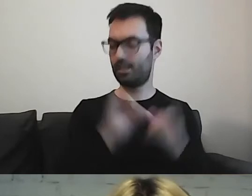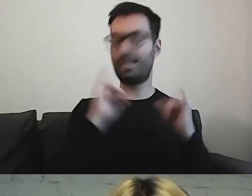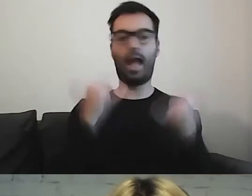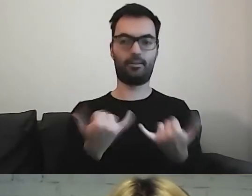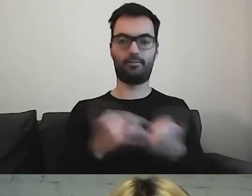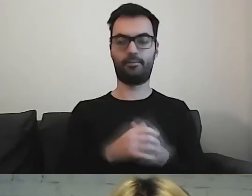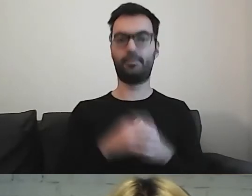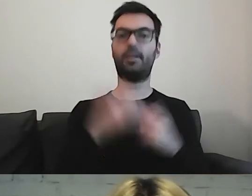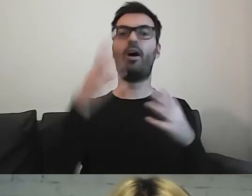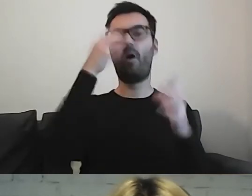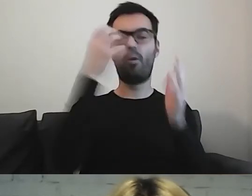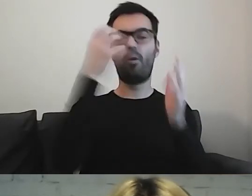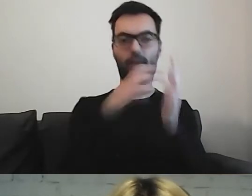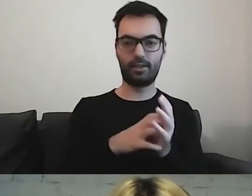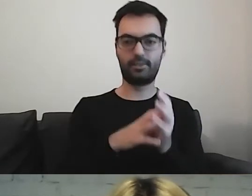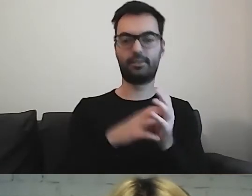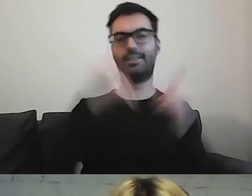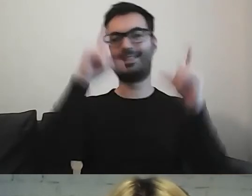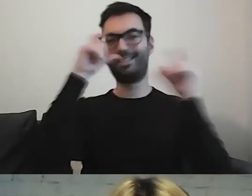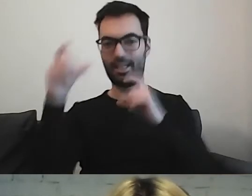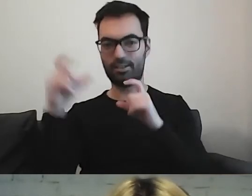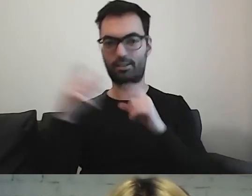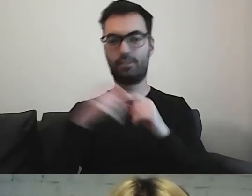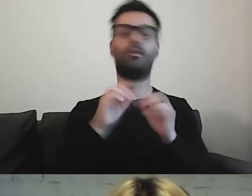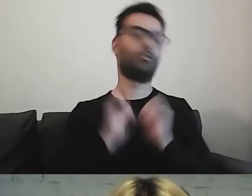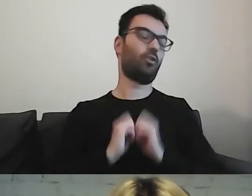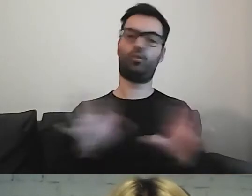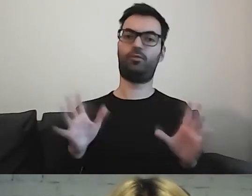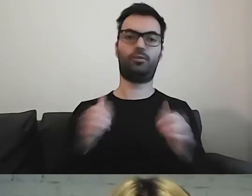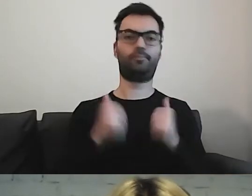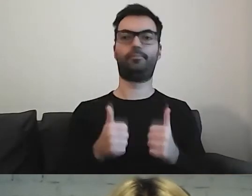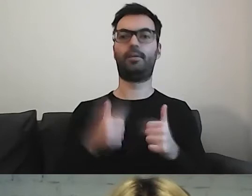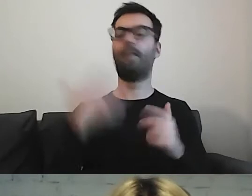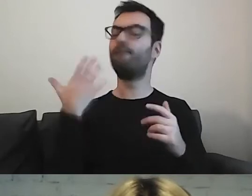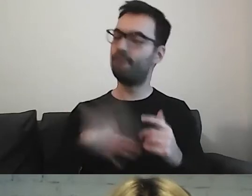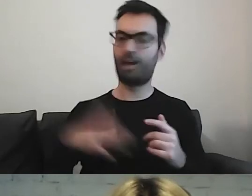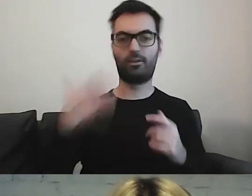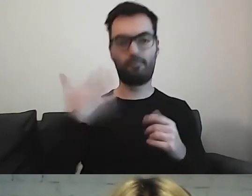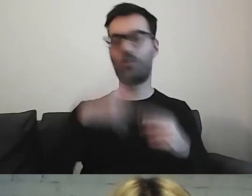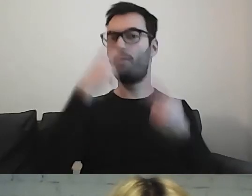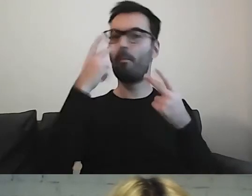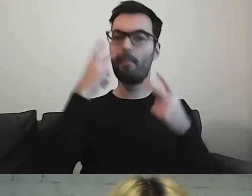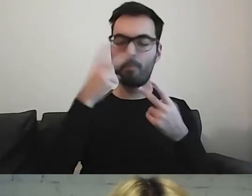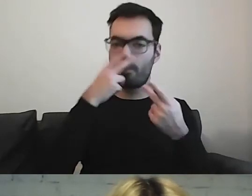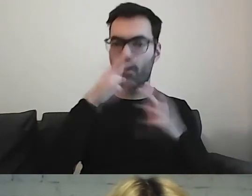Piktogramy, ilustracje, zdjęcia - jak najbardziej. Ilustrujmy, pokazujmy to, o czym piszemy.